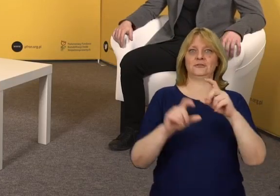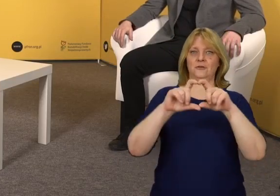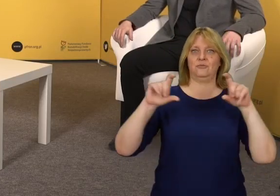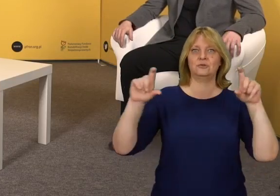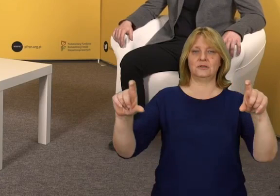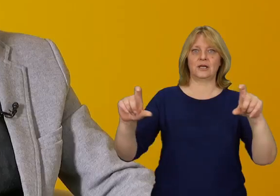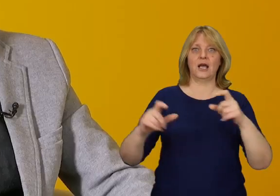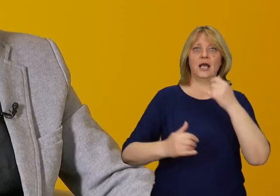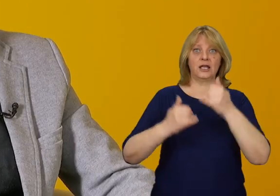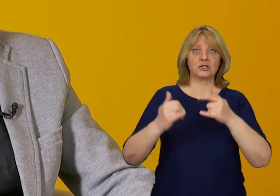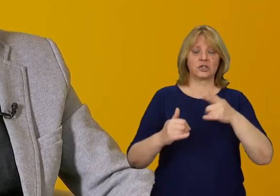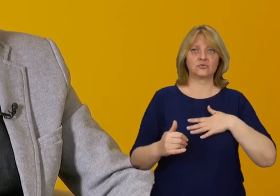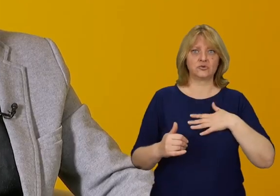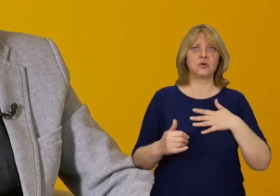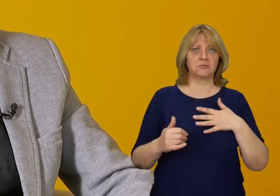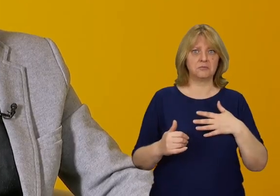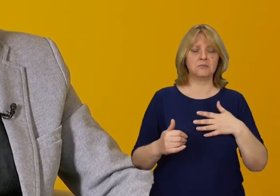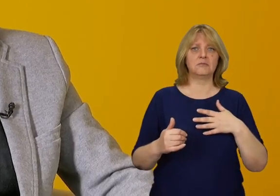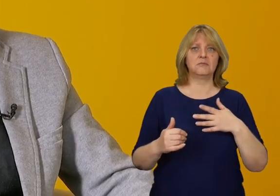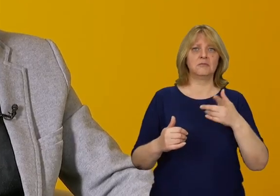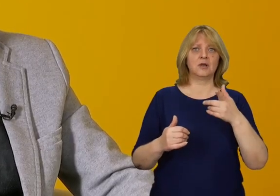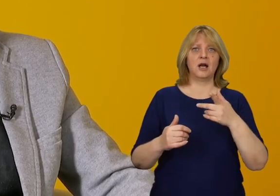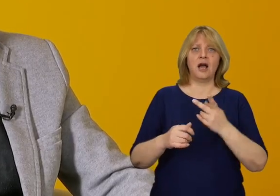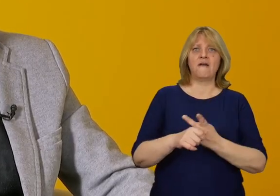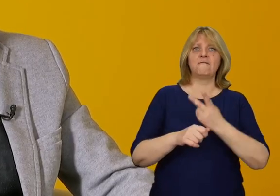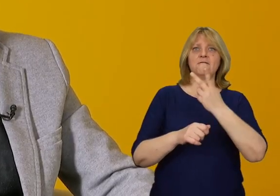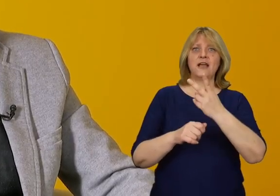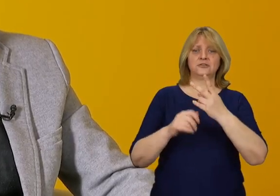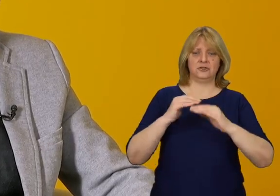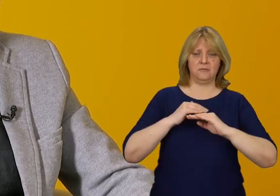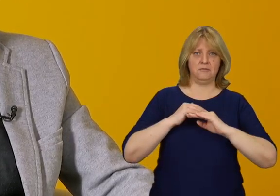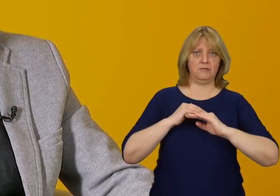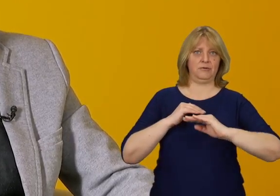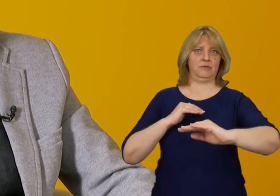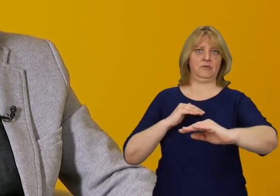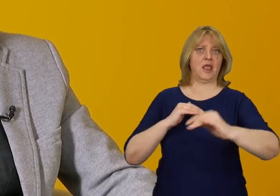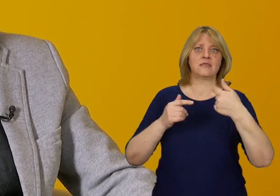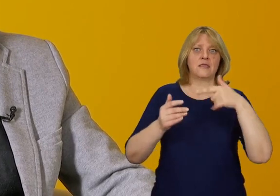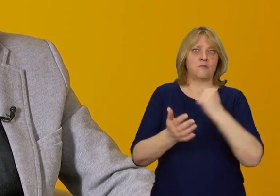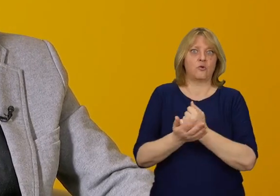Jeżeli jesteśmy w stanie wyobrazić sobie reprezentacyjny budynek, który ma wejście na poziomie gruntu